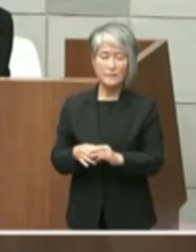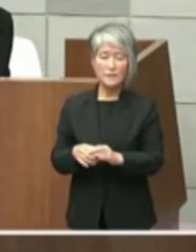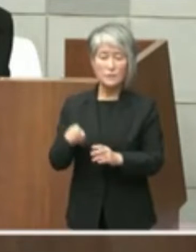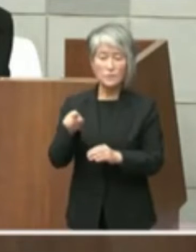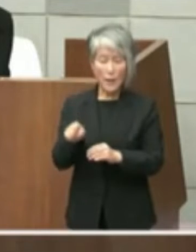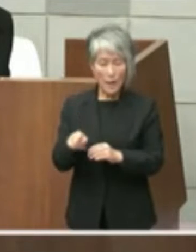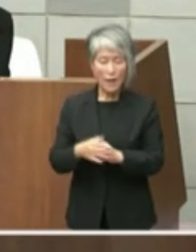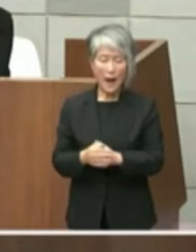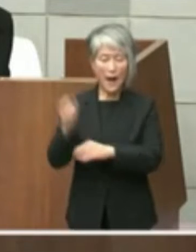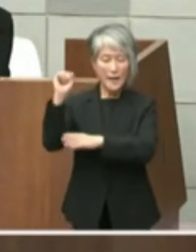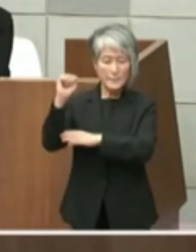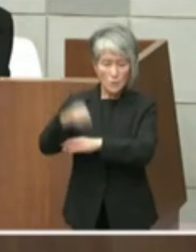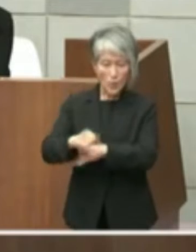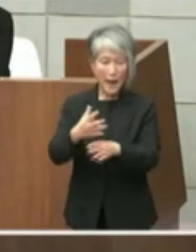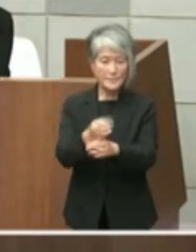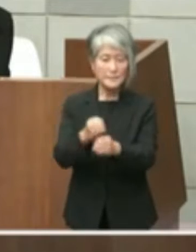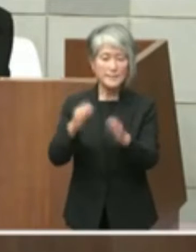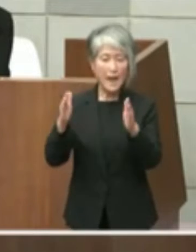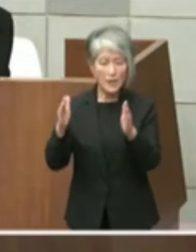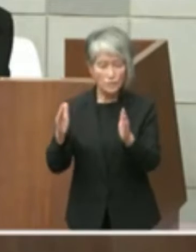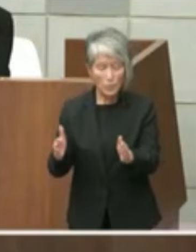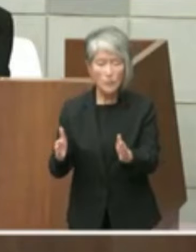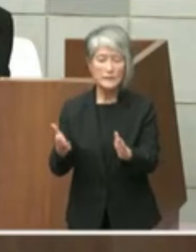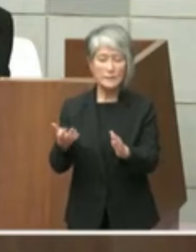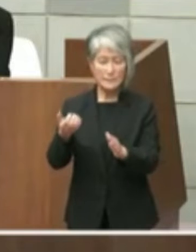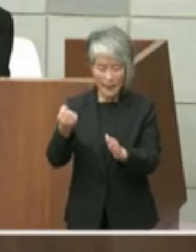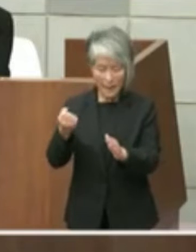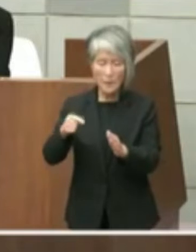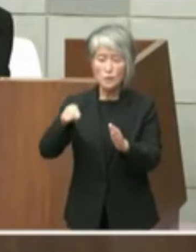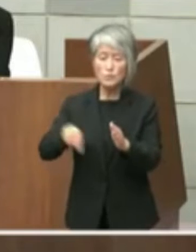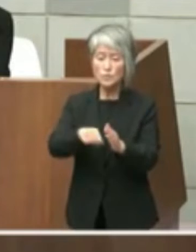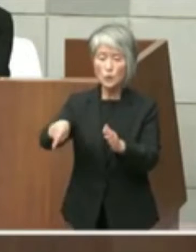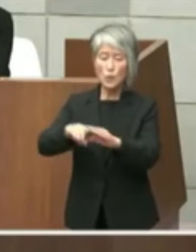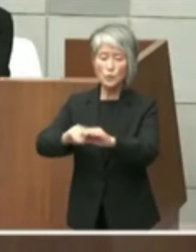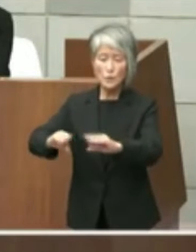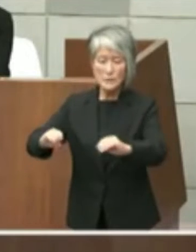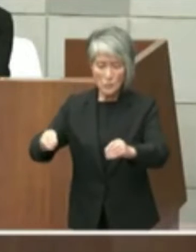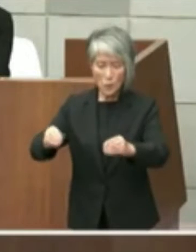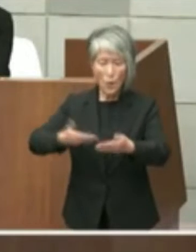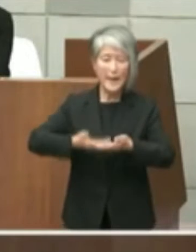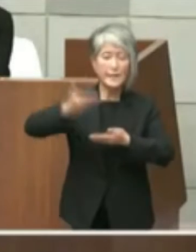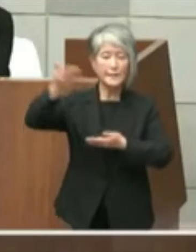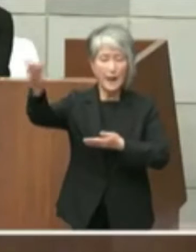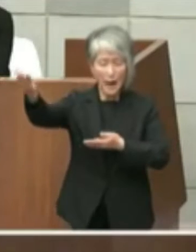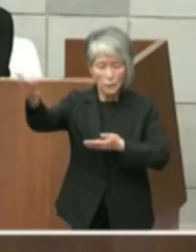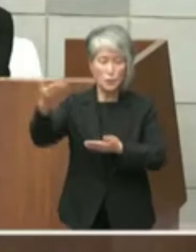許可期限をもって当該土地の返還を求める ものでありますが